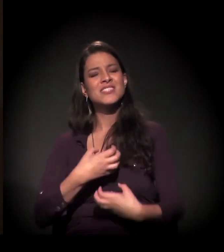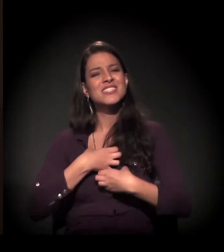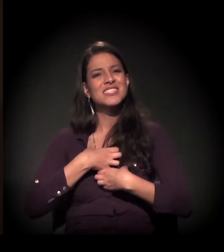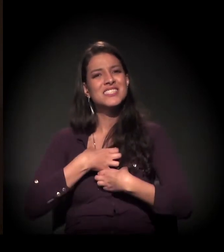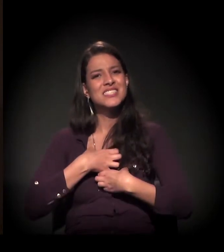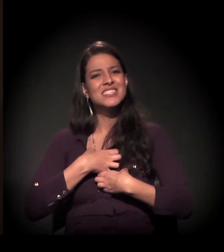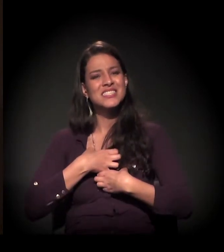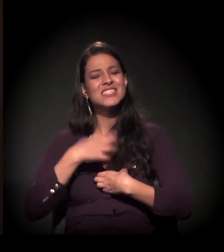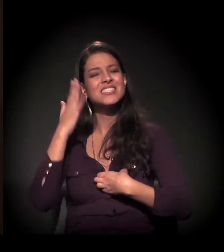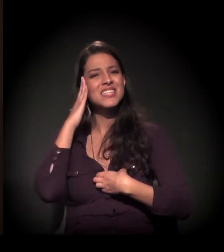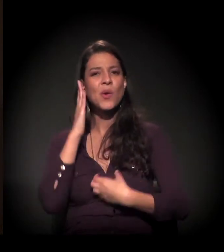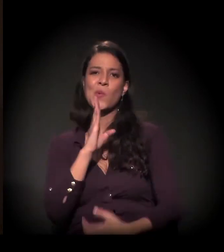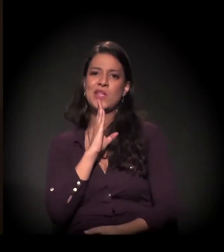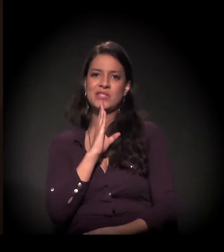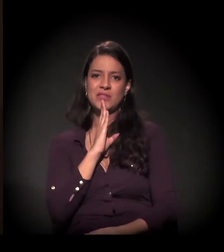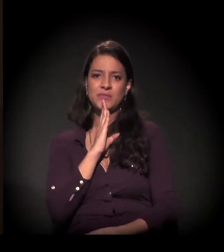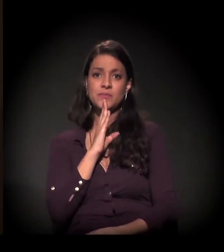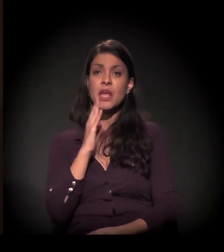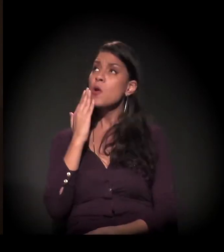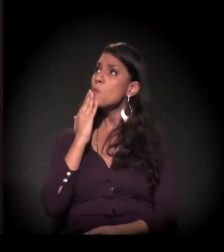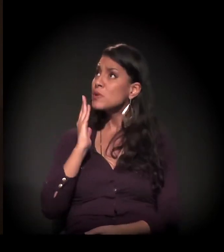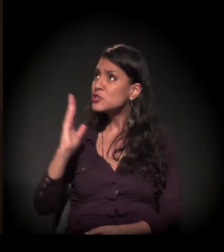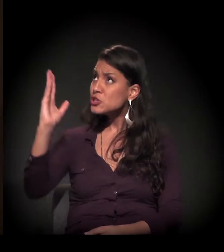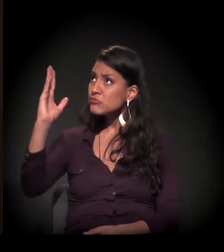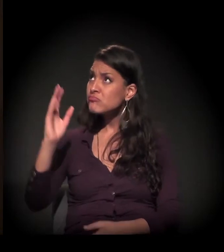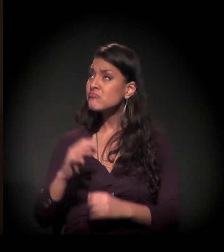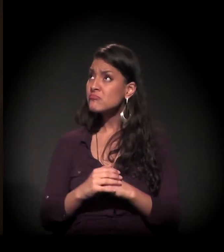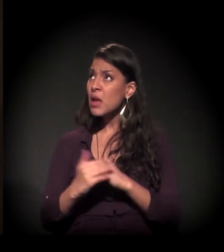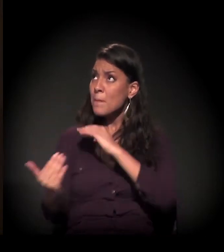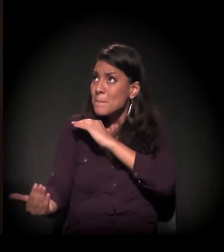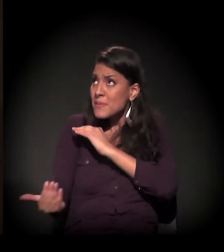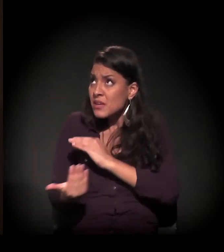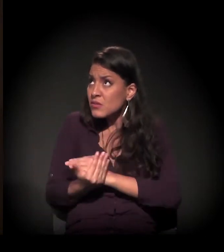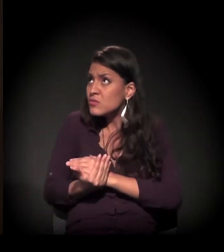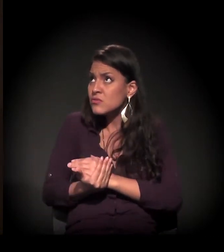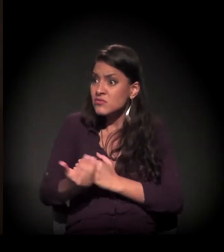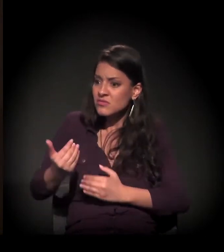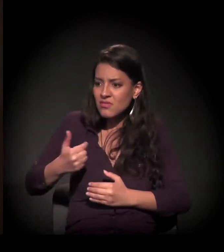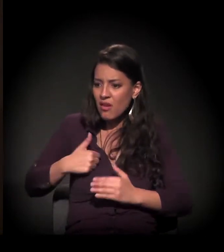E ali eu pedi a Deus que, se Ele me tirasse dali, eu seria sua funcionária.